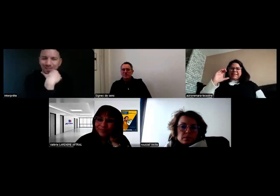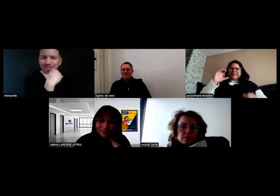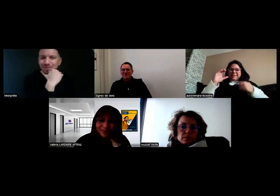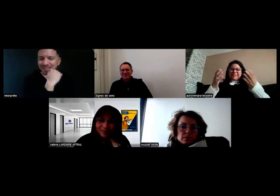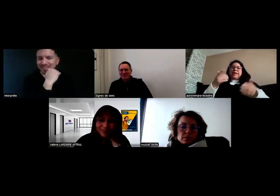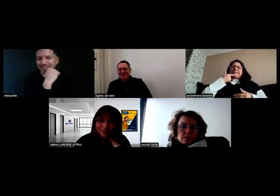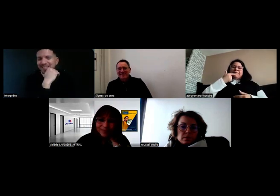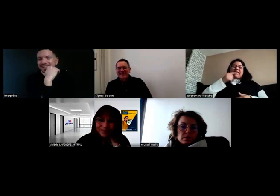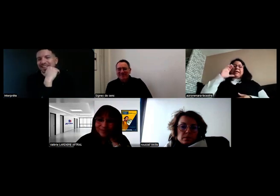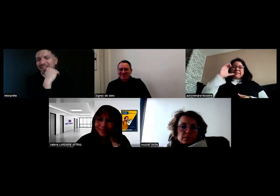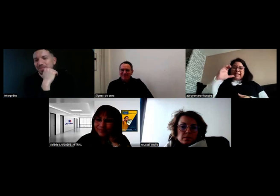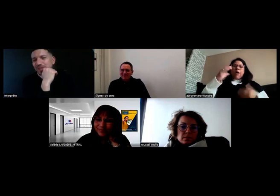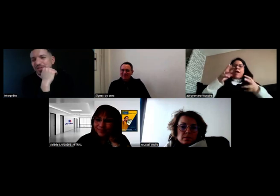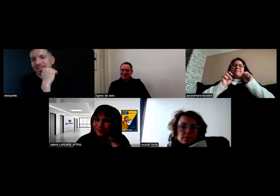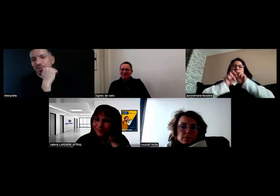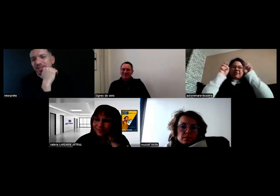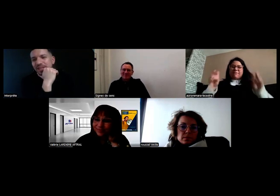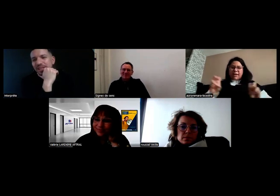CQC, merci. Le CQC,